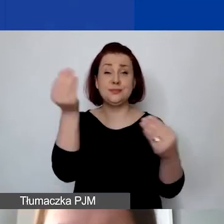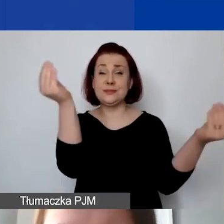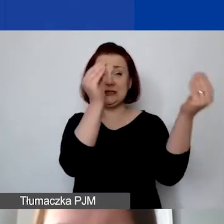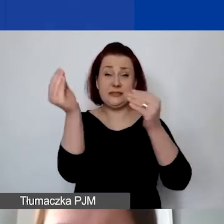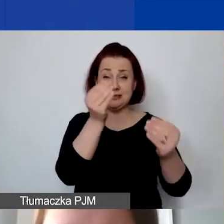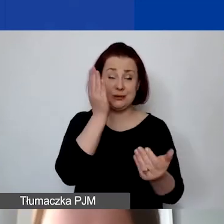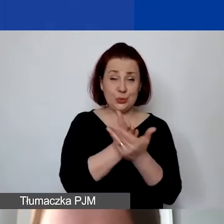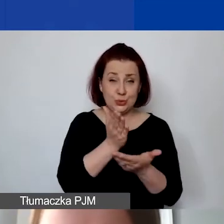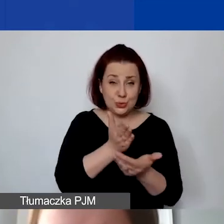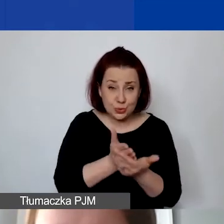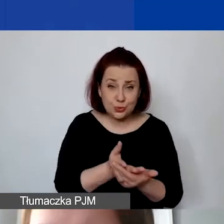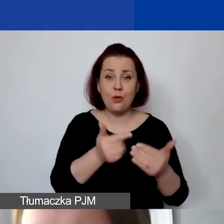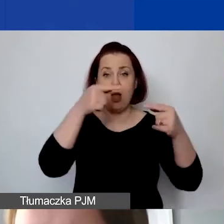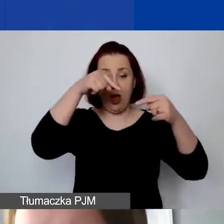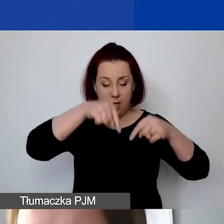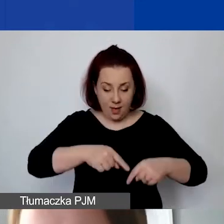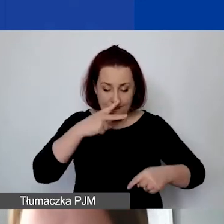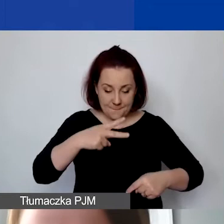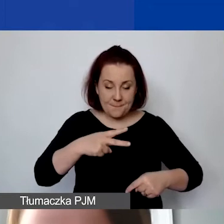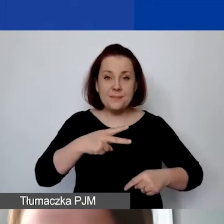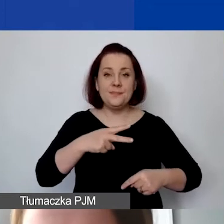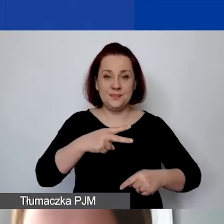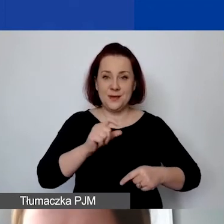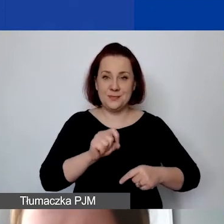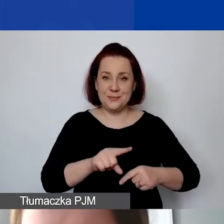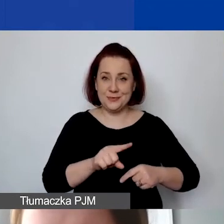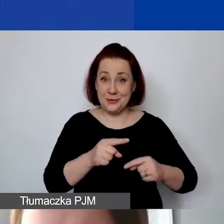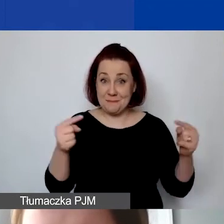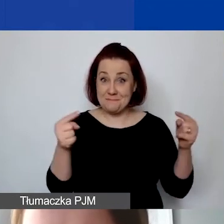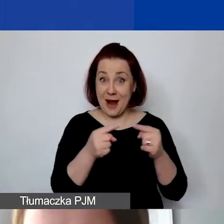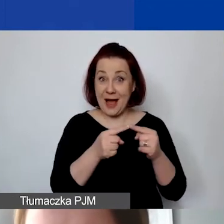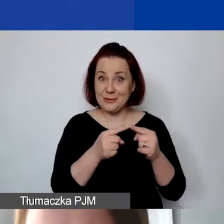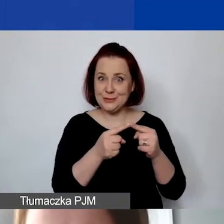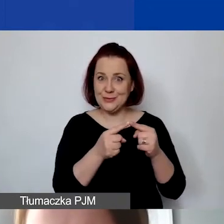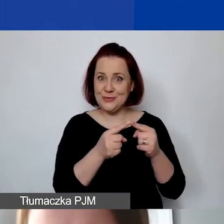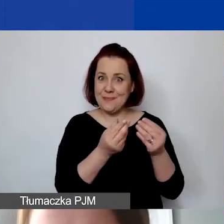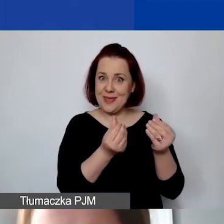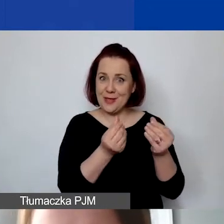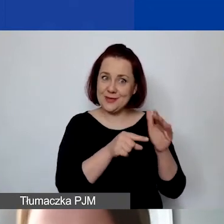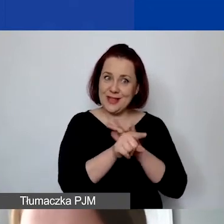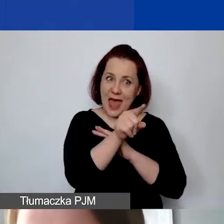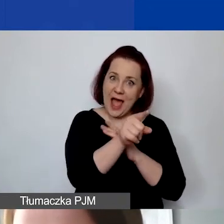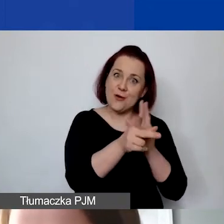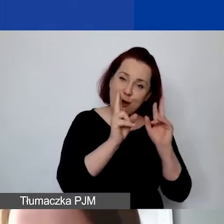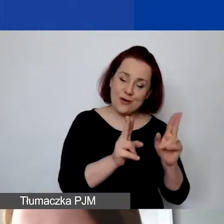czy mieścimy się w danej puli środków, które są przeznaczone na rozwój instytucjonalny.